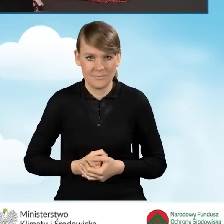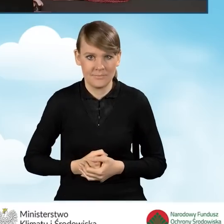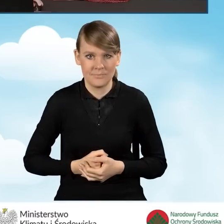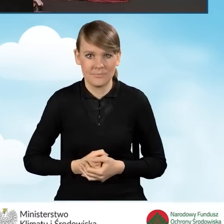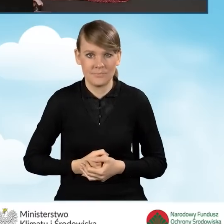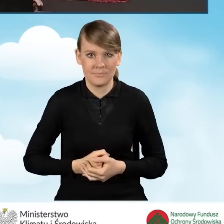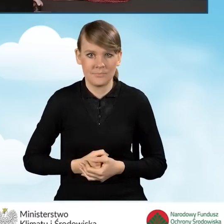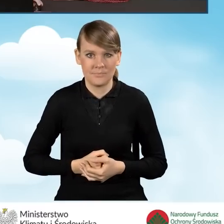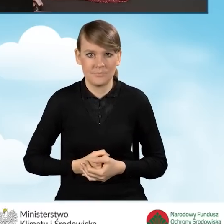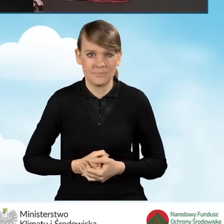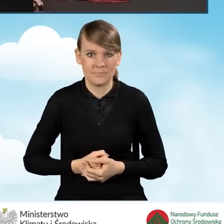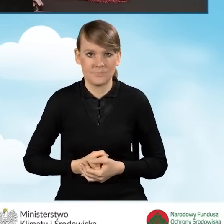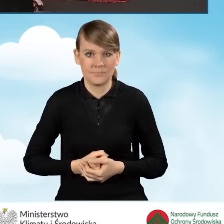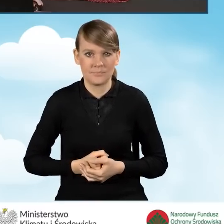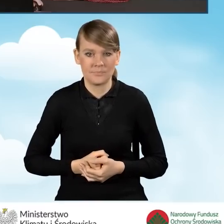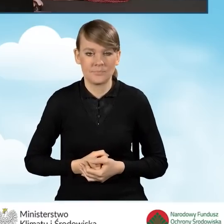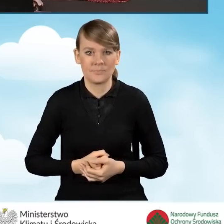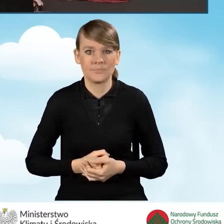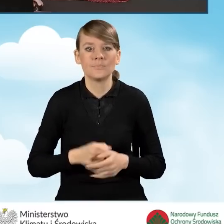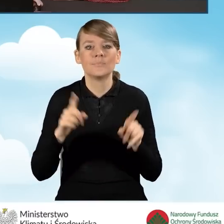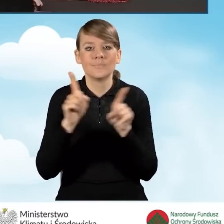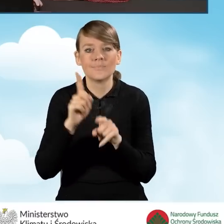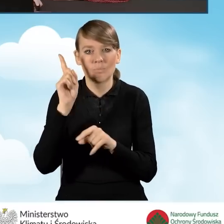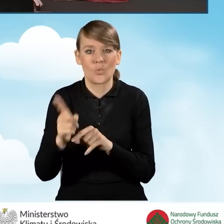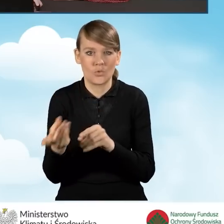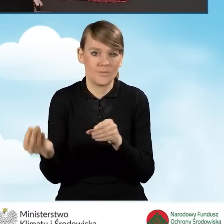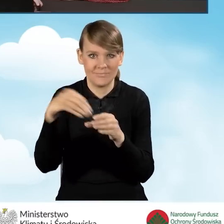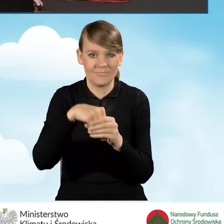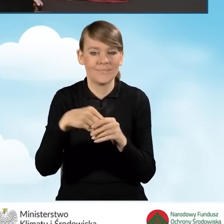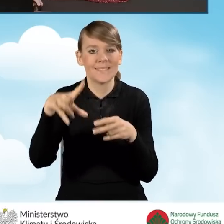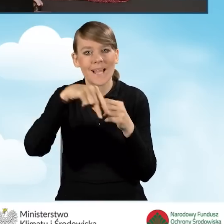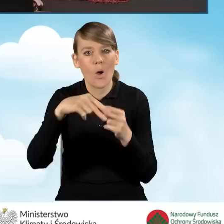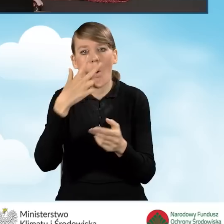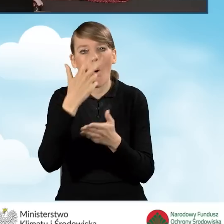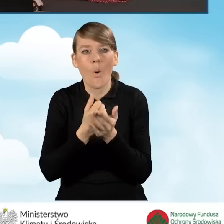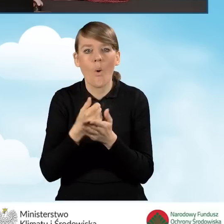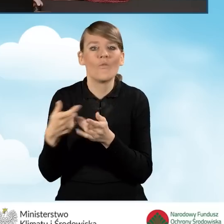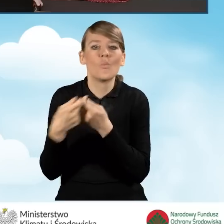a także załącznik zawierający oświadczenie dotyczące współwłaściciela,